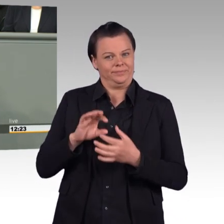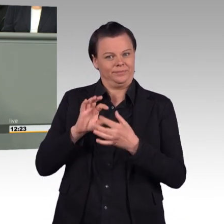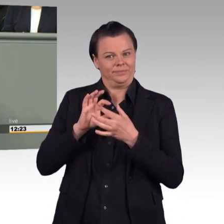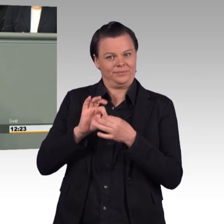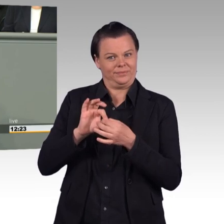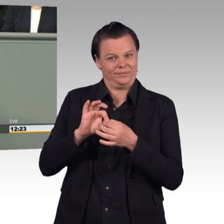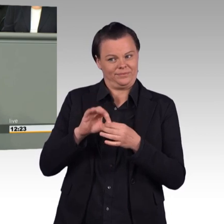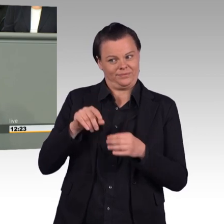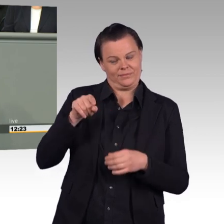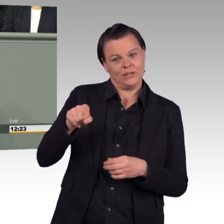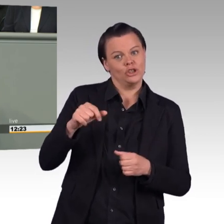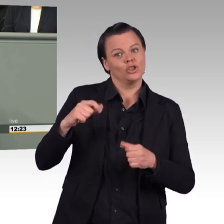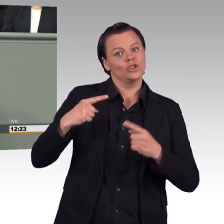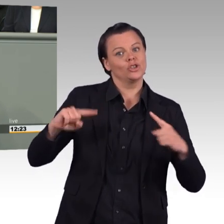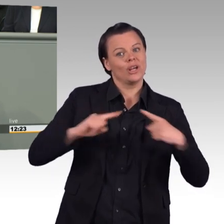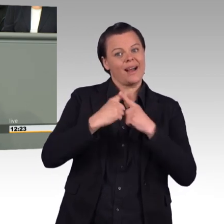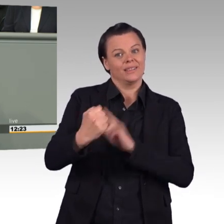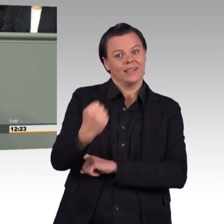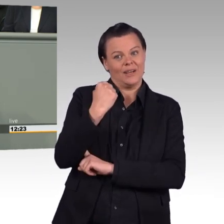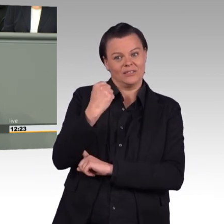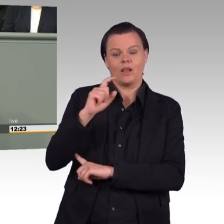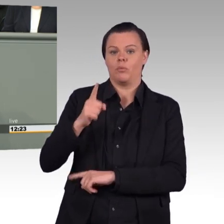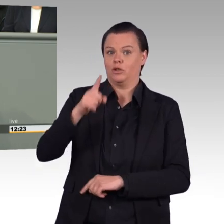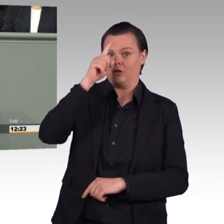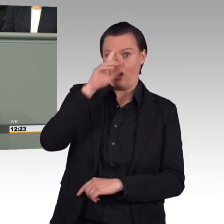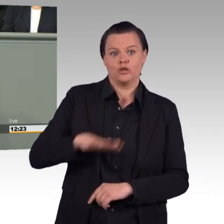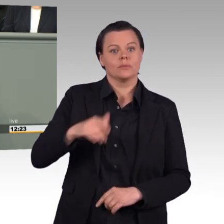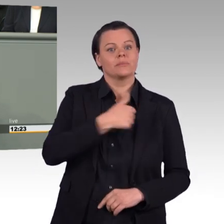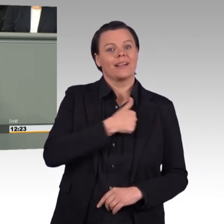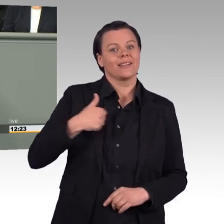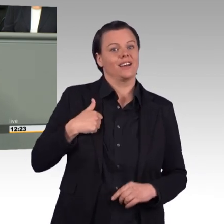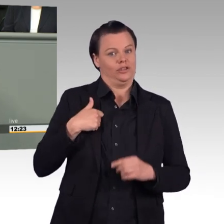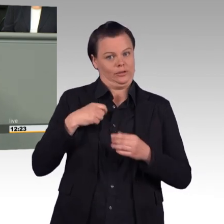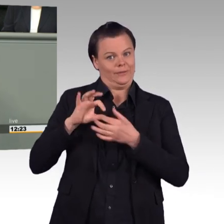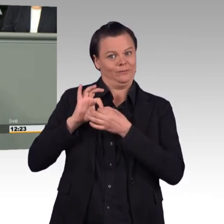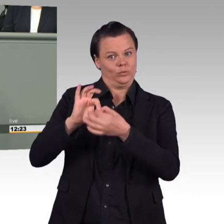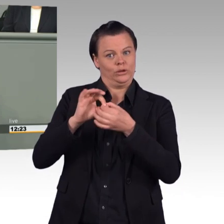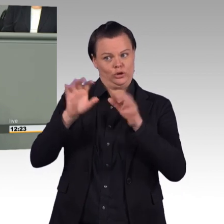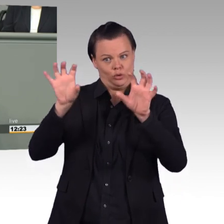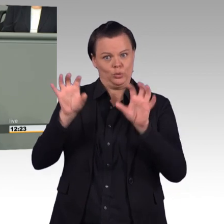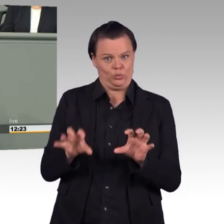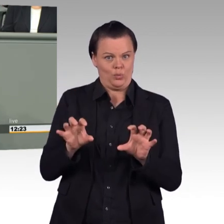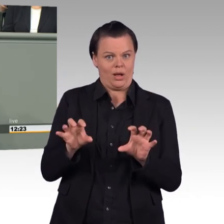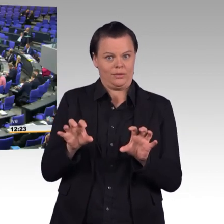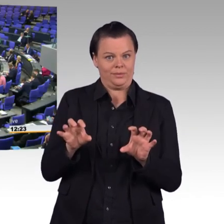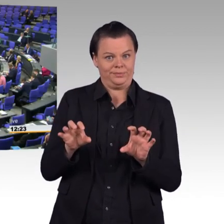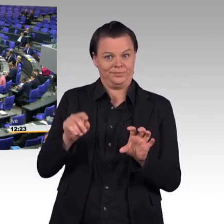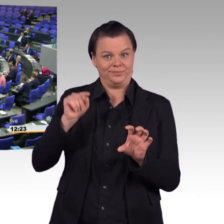behauptet die AfD. Das übliche, die AfD ist wieder mal arbeitnehmerfeindlich. (Beifall)